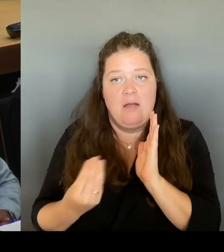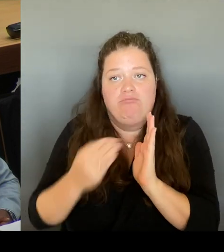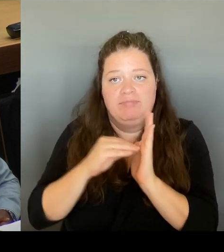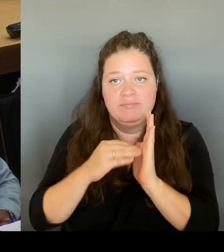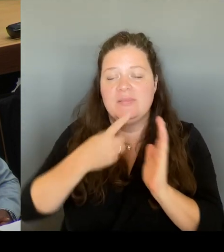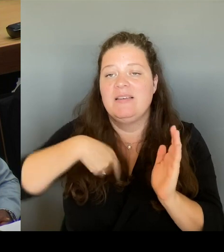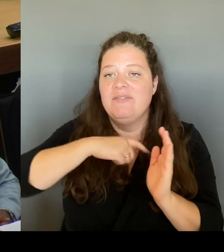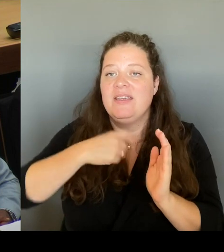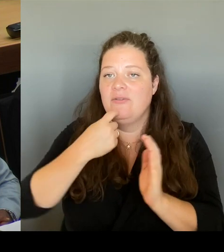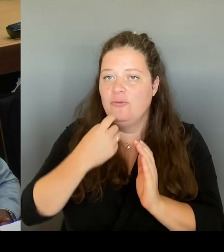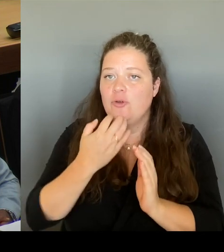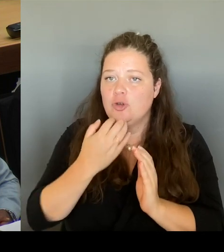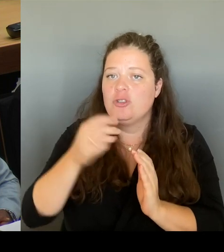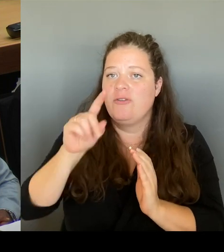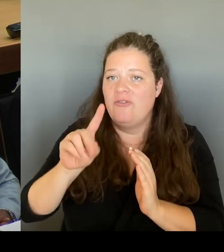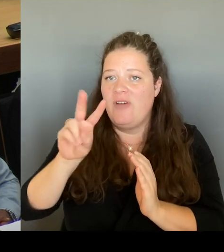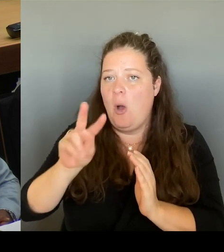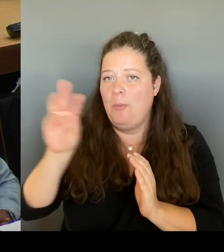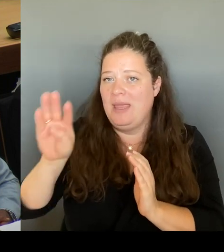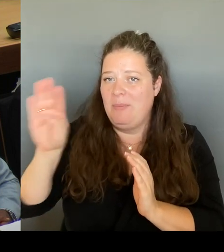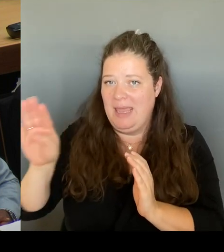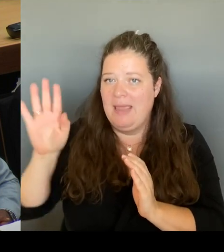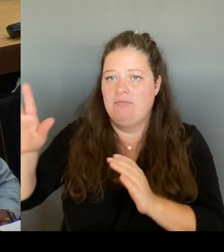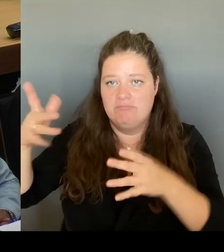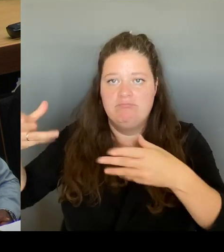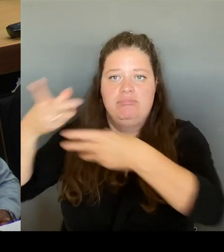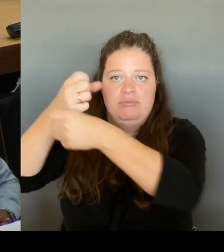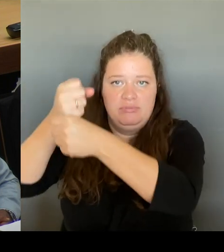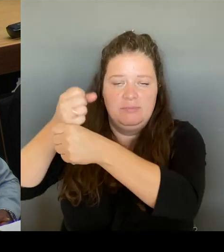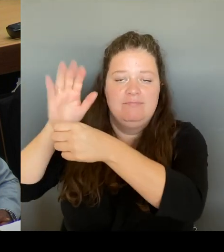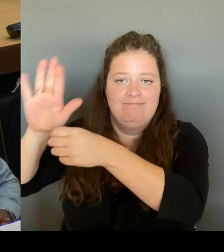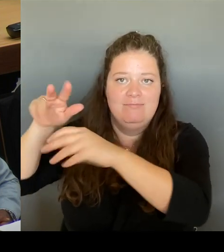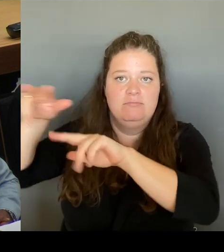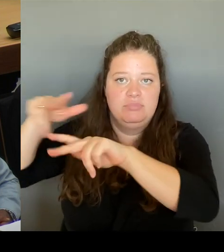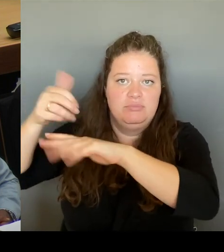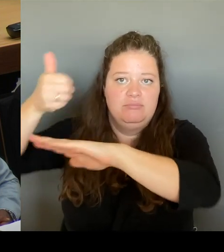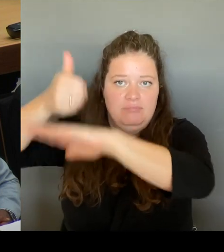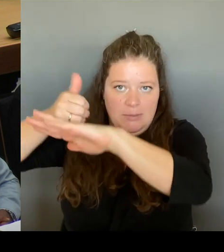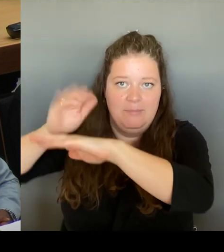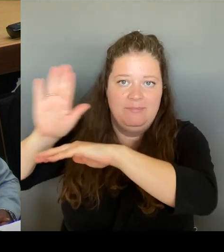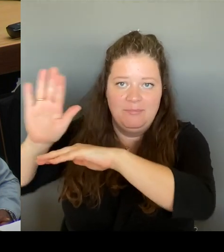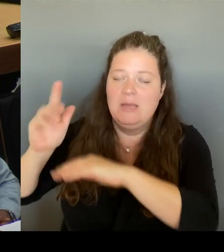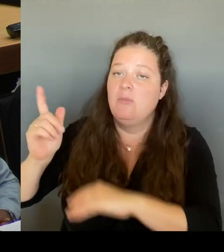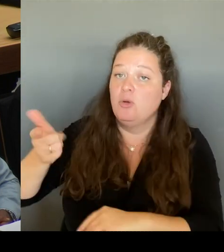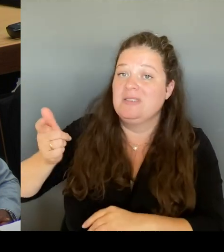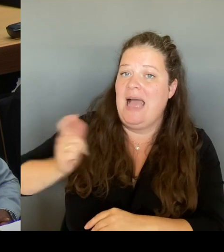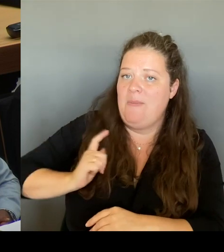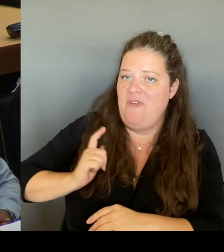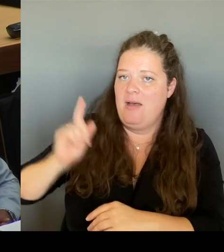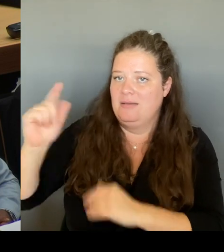Entscheidung des VBB auch abwartet. Und insofern kann ich nur sagen, um dem auch nicht vorwegzugreifen. Natürlich sind